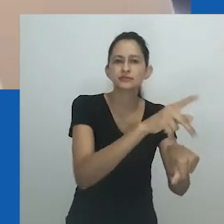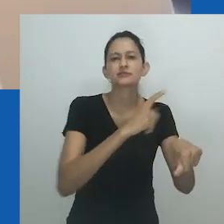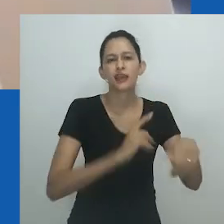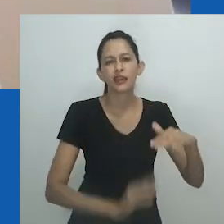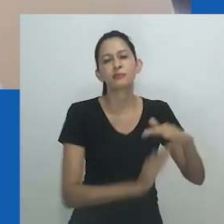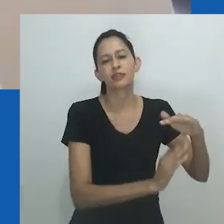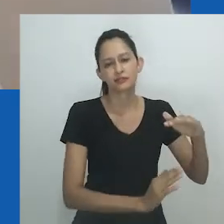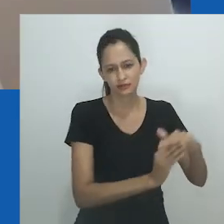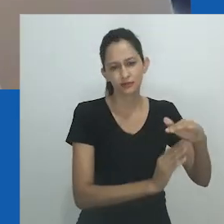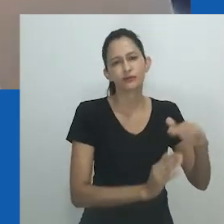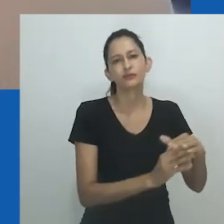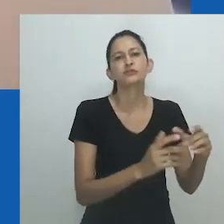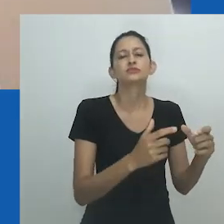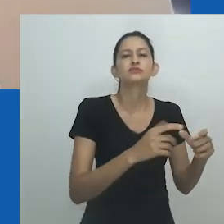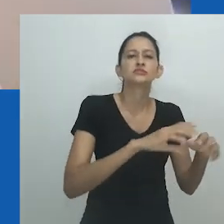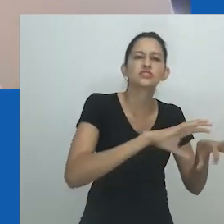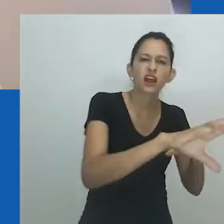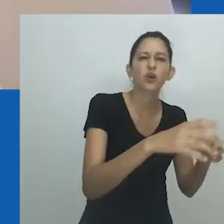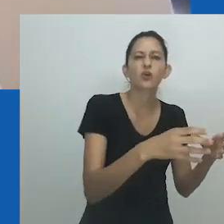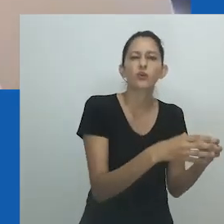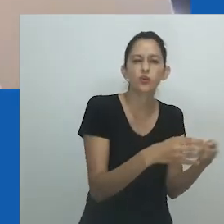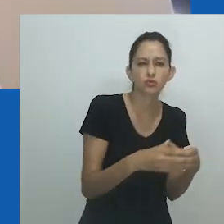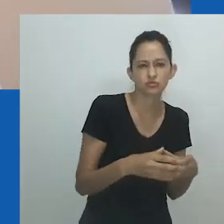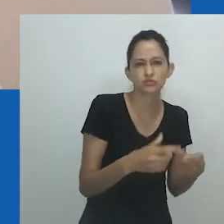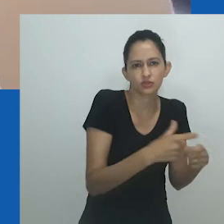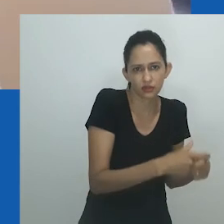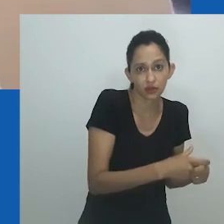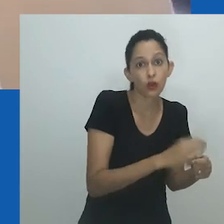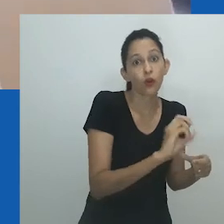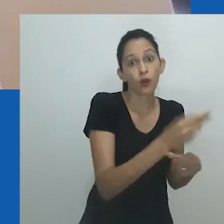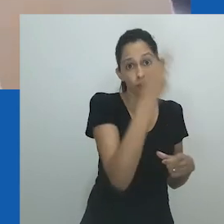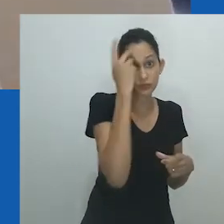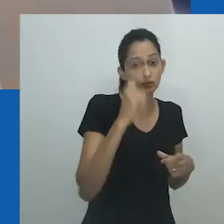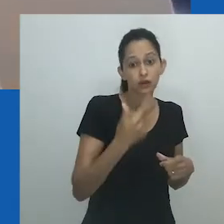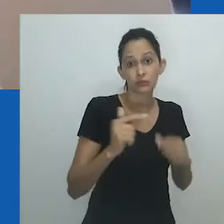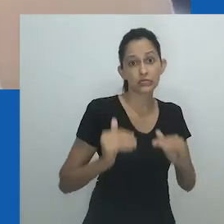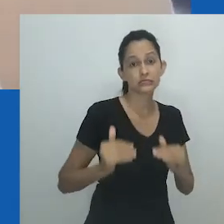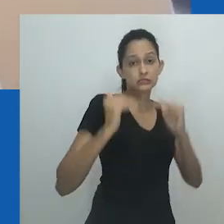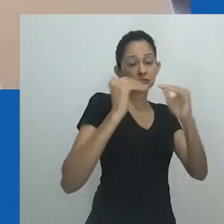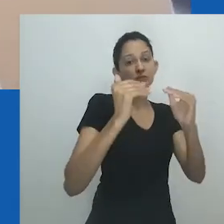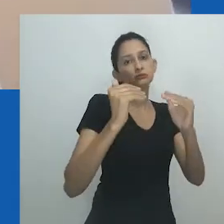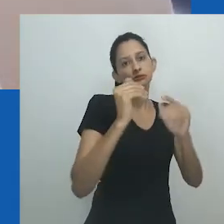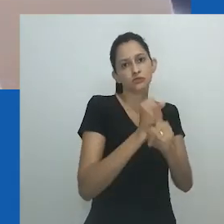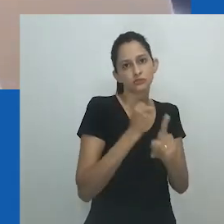Munro afirma: Em uma sociedade onde há menos preocupação com o gênero, as pessoas andróginas e de gênero ambíguo enfrentariam menos